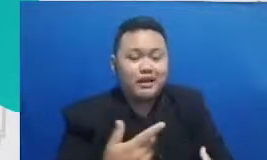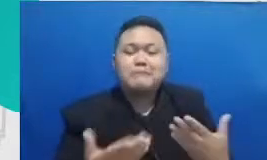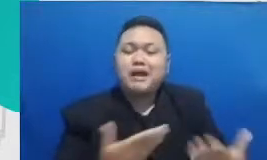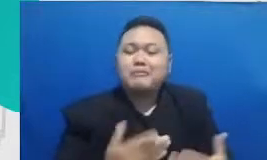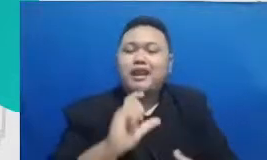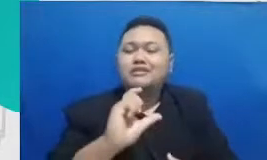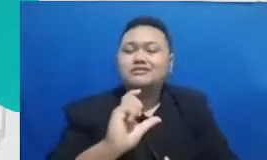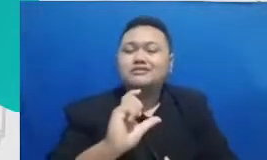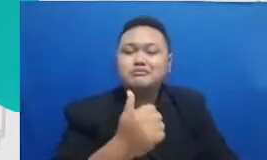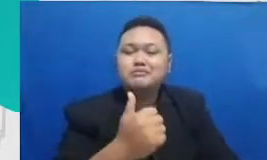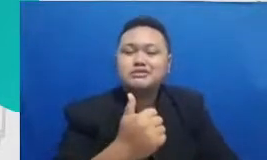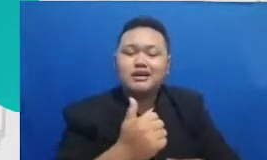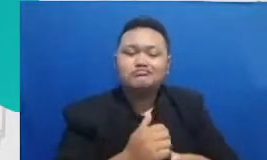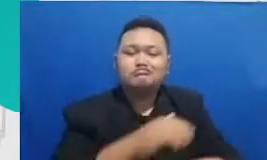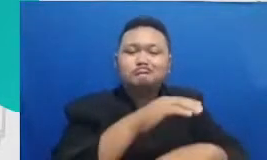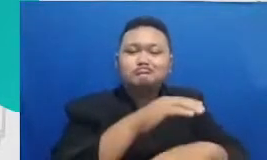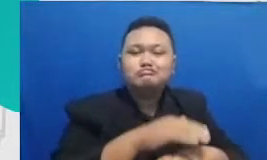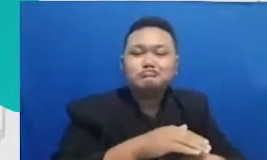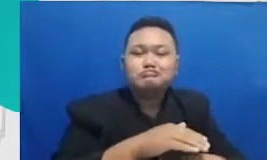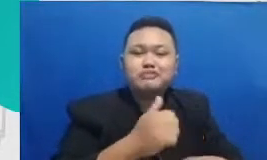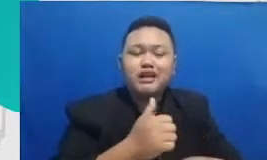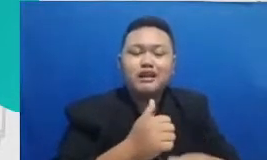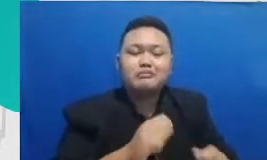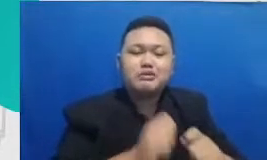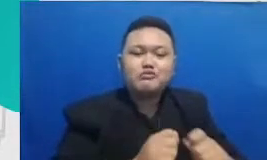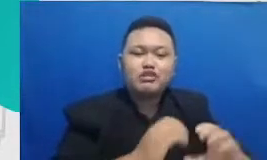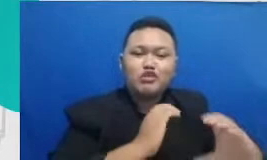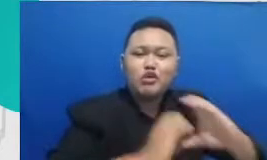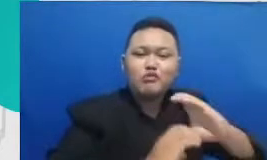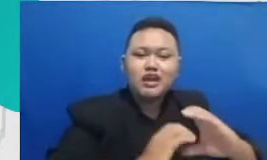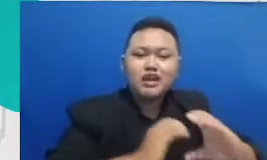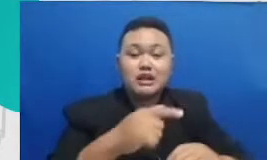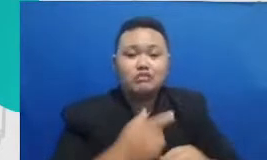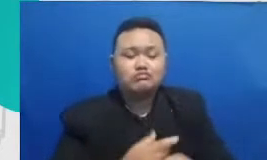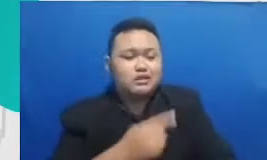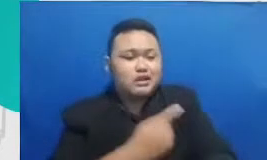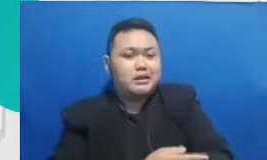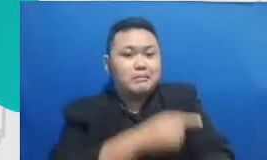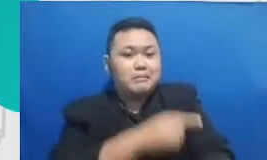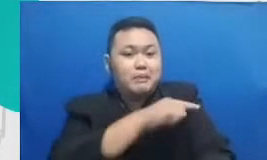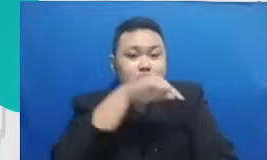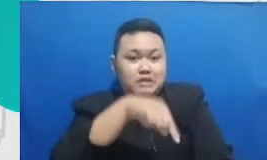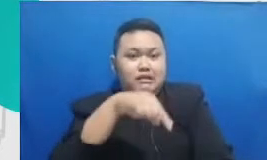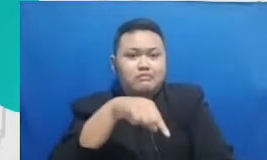itu terus yang juga menurutku penting kalau kita bicara soql ditengah industri dan ditengah